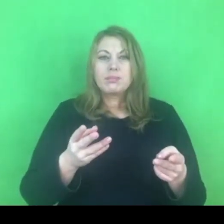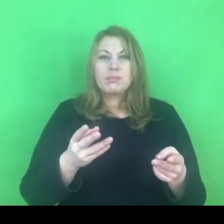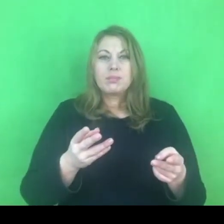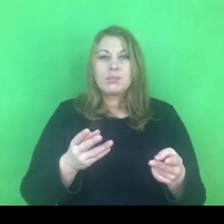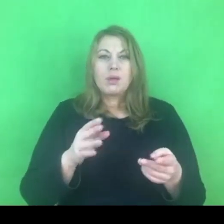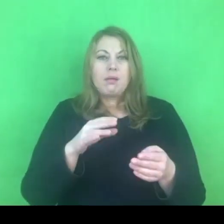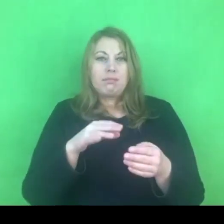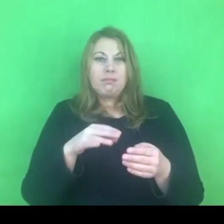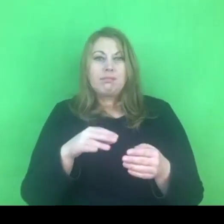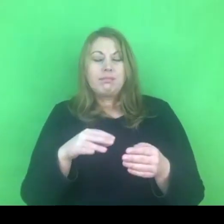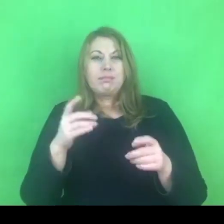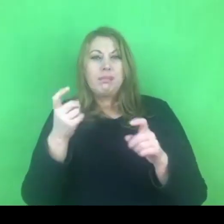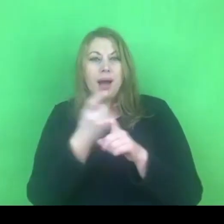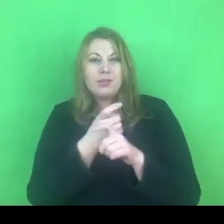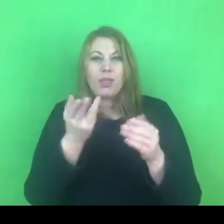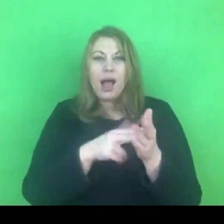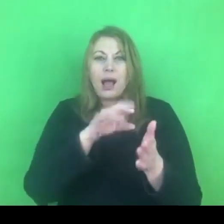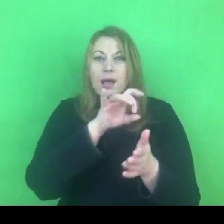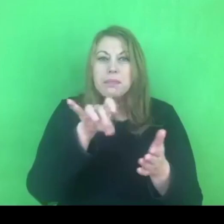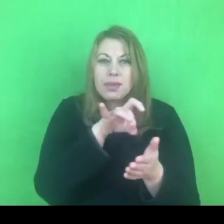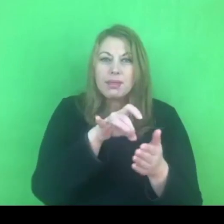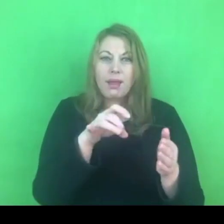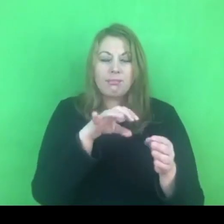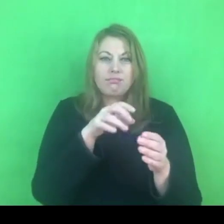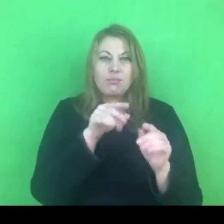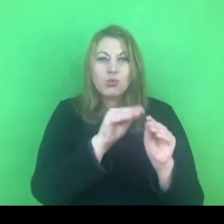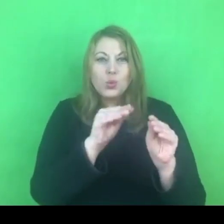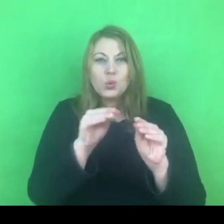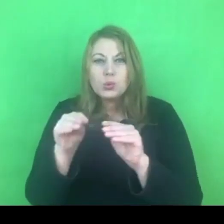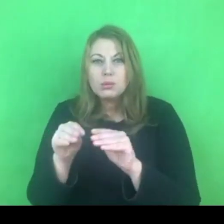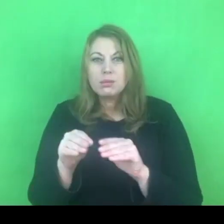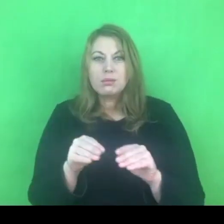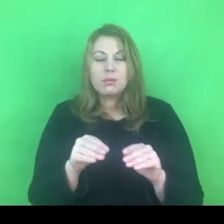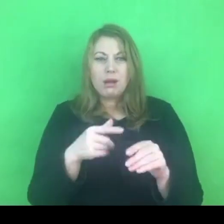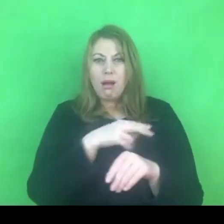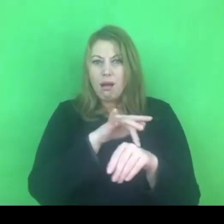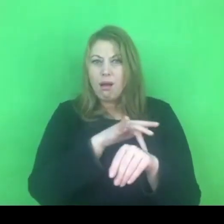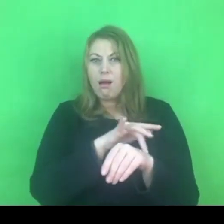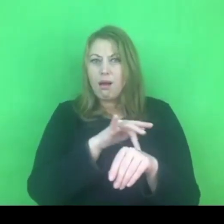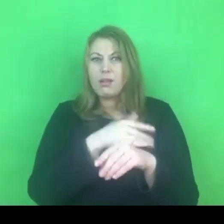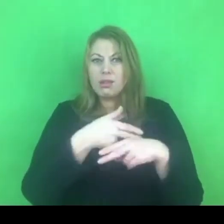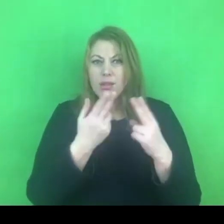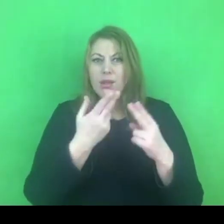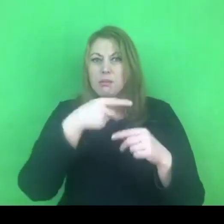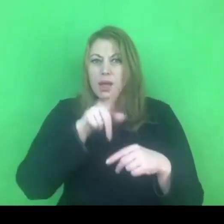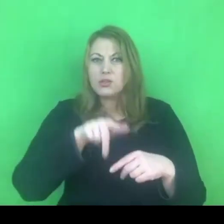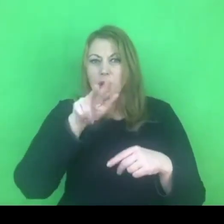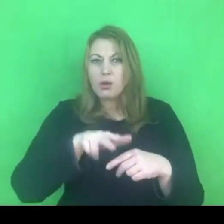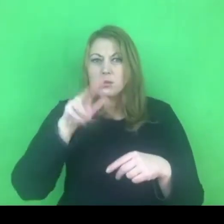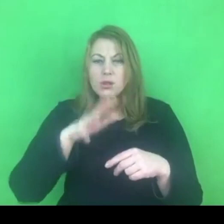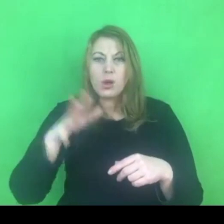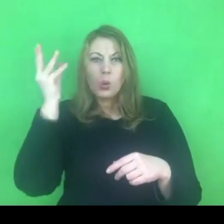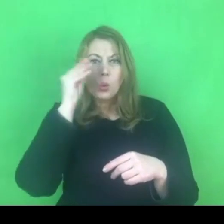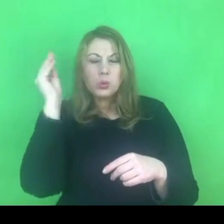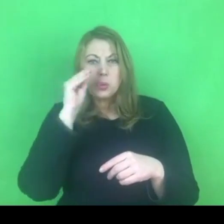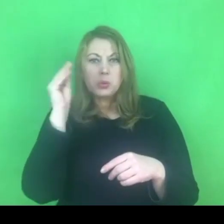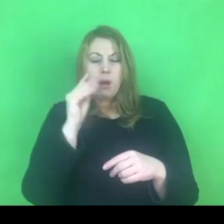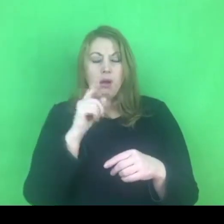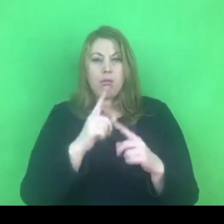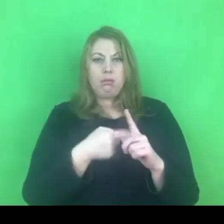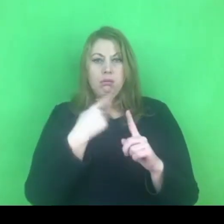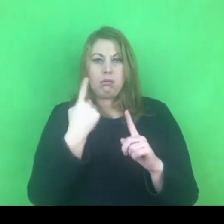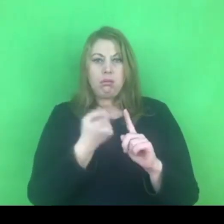Jak dużo osób jest zaangażowanych, jak dużo czasu musimy poświęcić na wygenerowanie tych wszystkich programów, dokumentów i strategii z tym związanych.